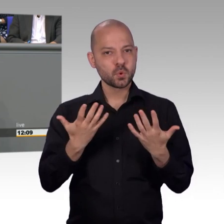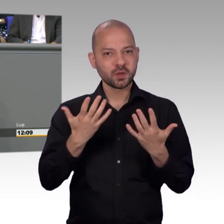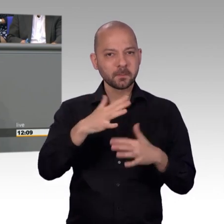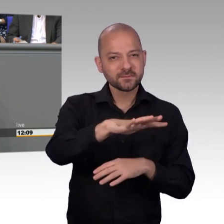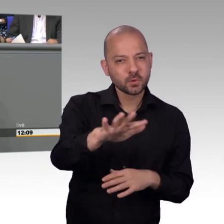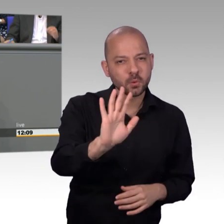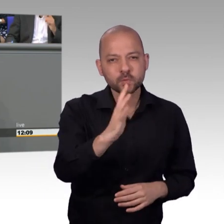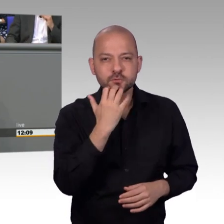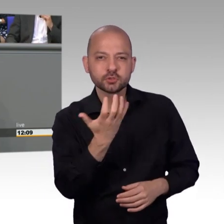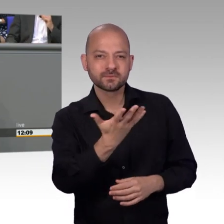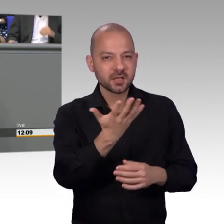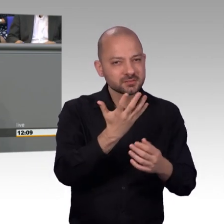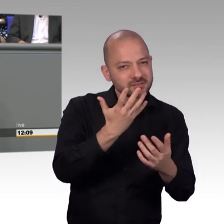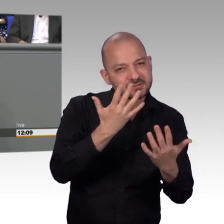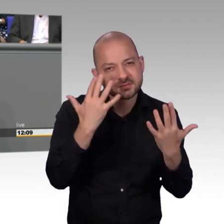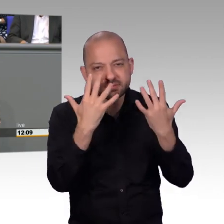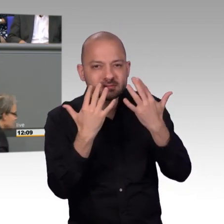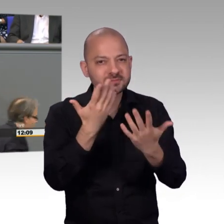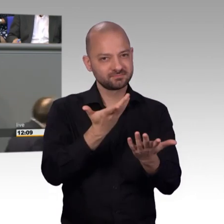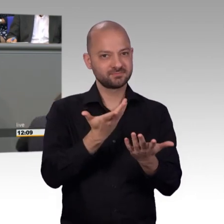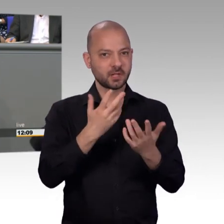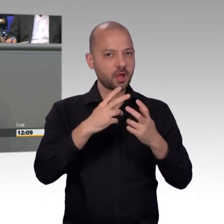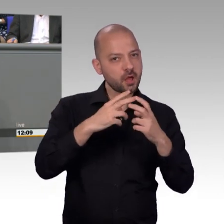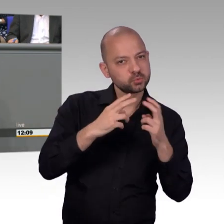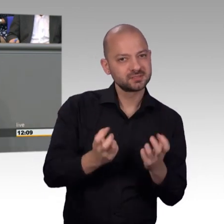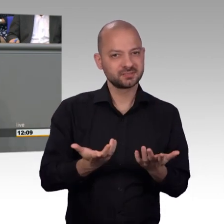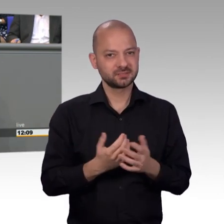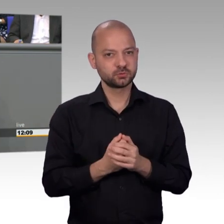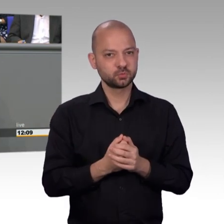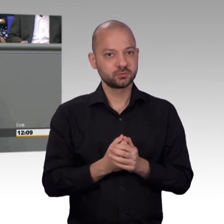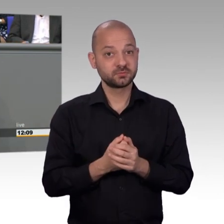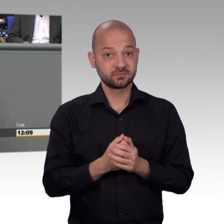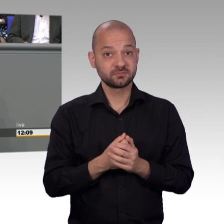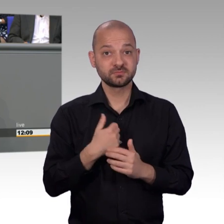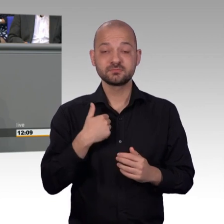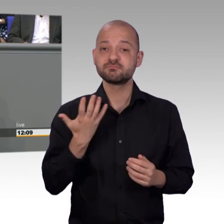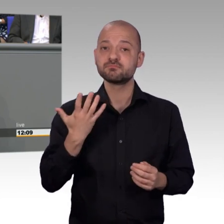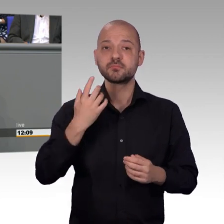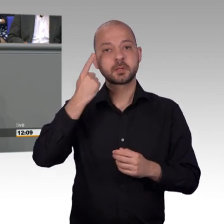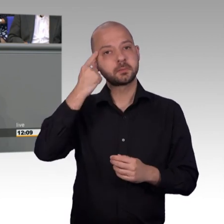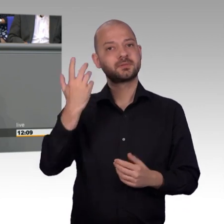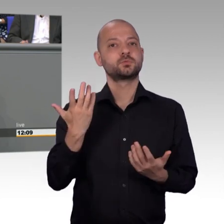Und ich will, bevor meine Zeit zu Ende geht vielleicht noch einmal auf ein Beispiel hinweisen. Ich habe Beispielsweise mit einer